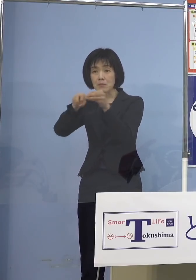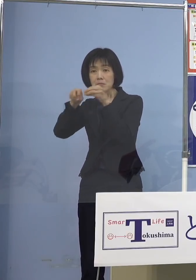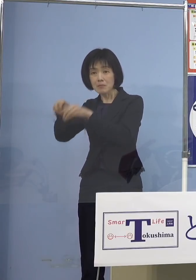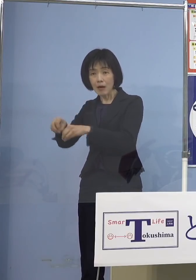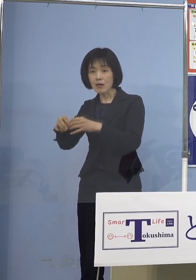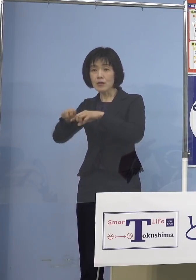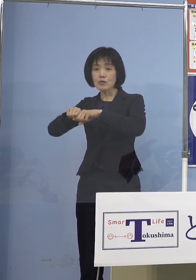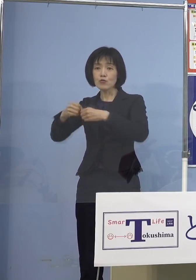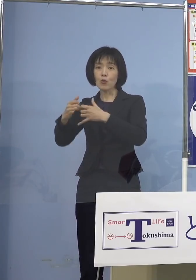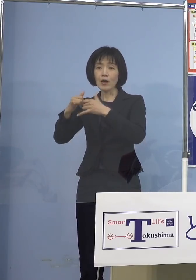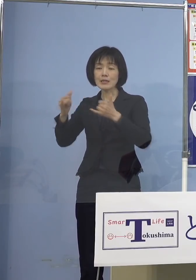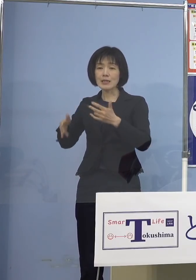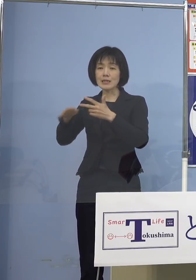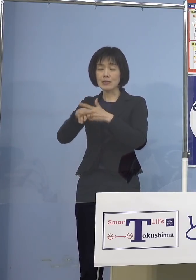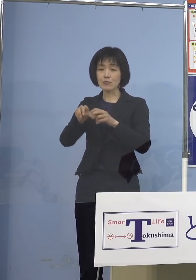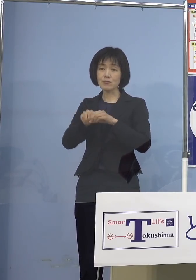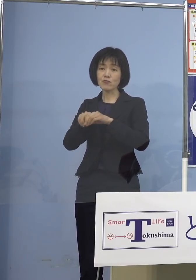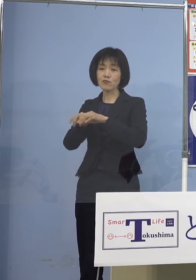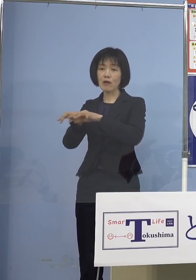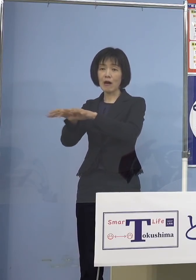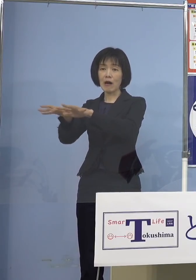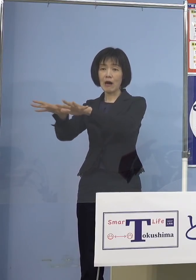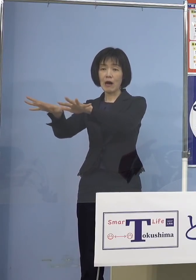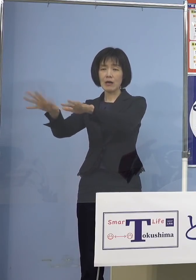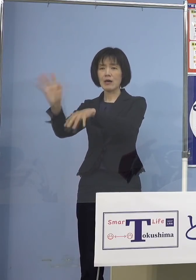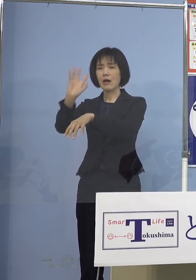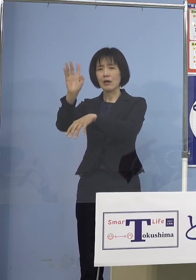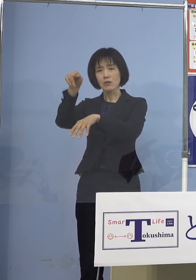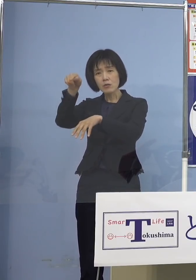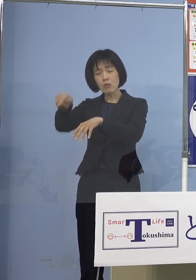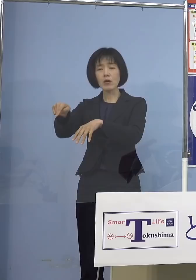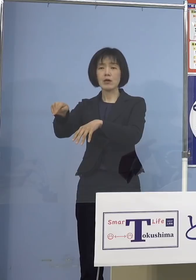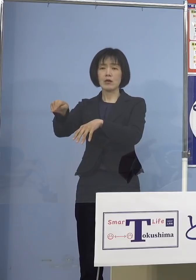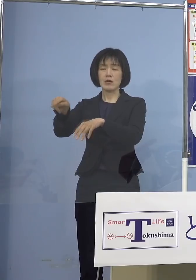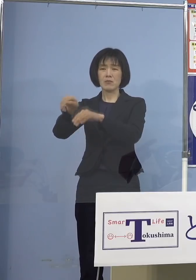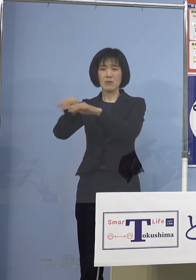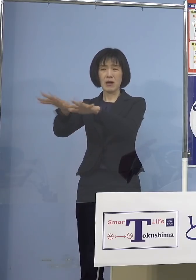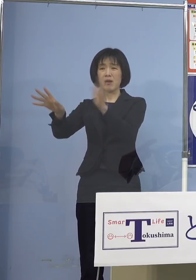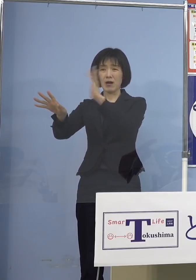こうしたところへ拡げない これが大変重要と、そうしなければ